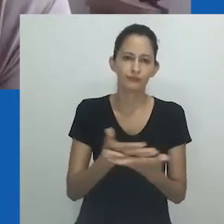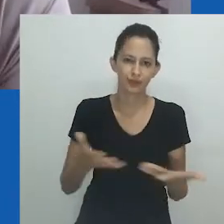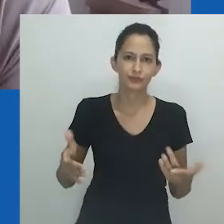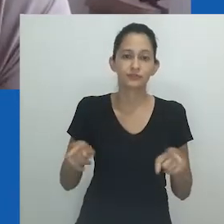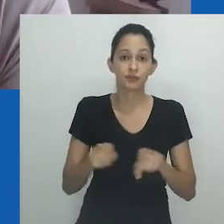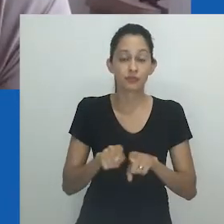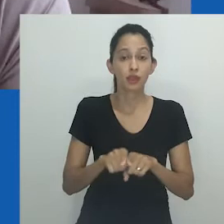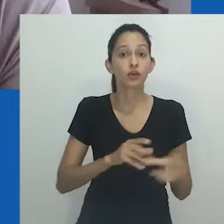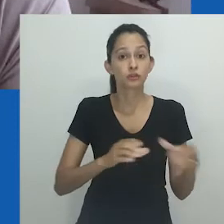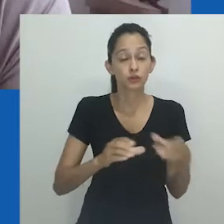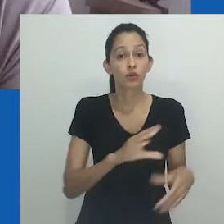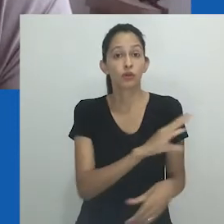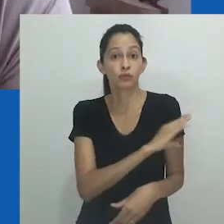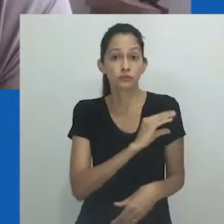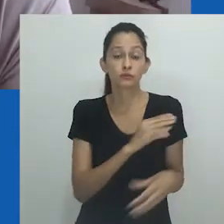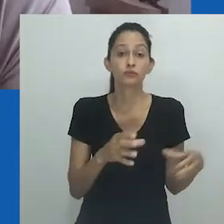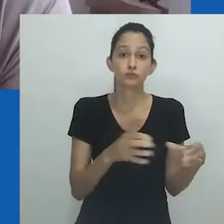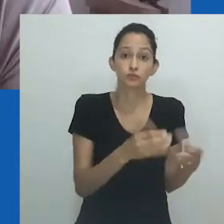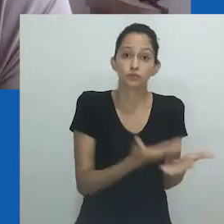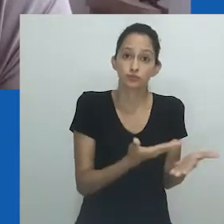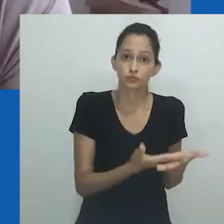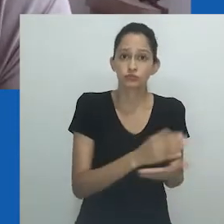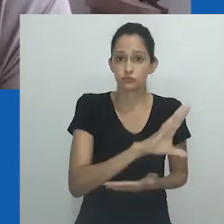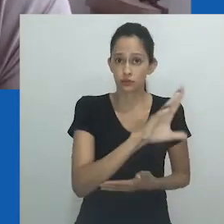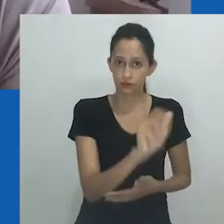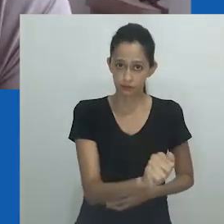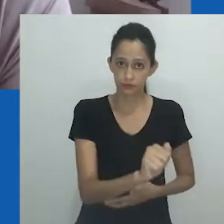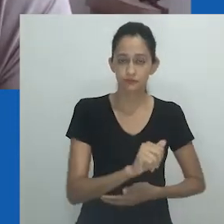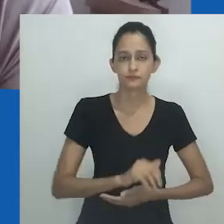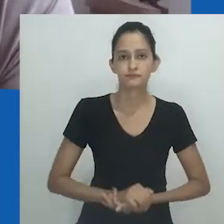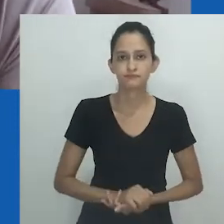Ela também coordenadora do Comitê de Estudos Africanos. Por favor.